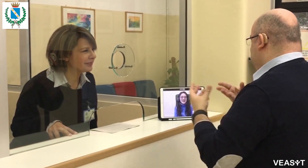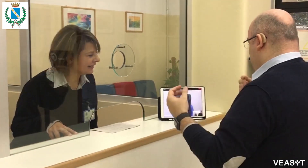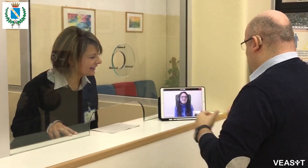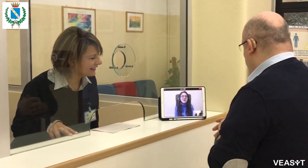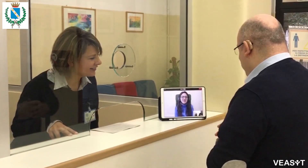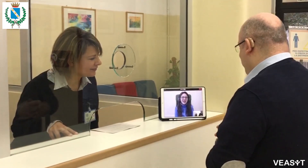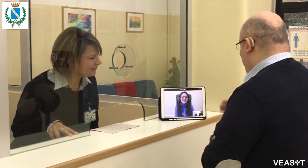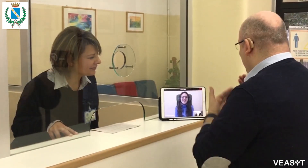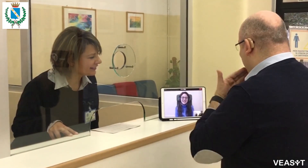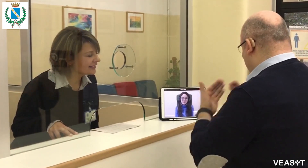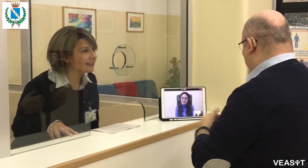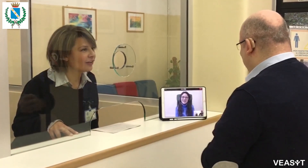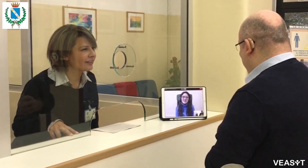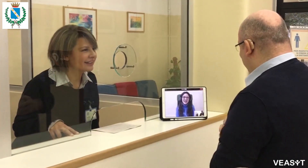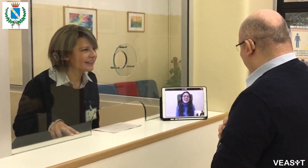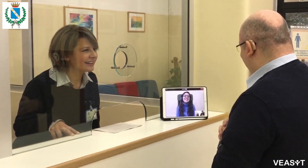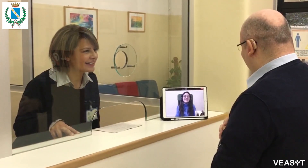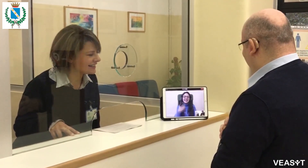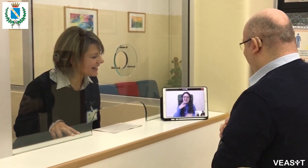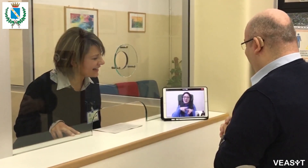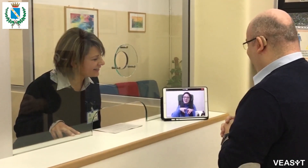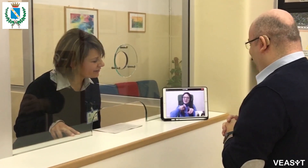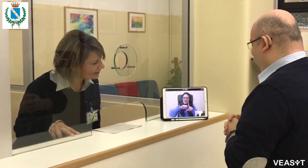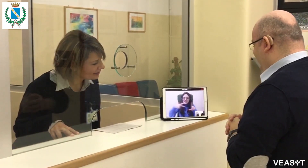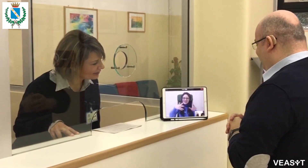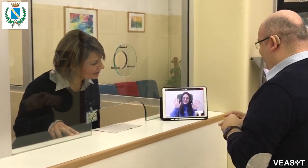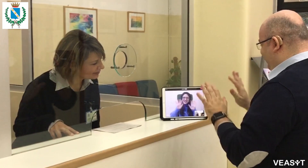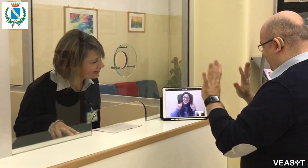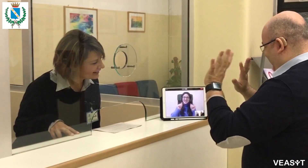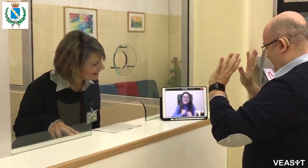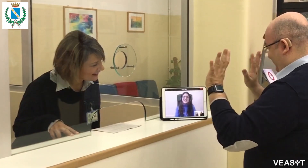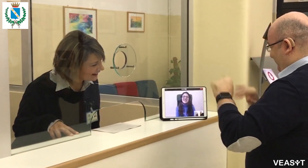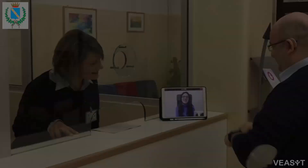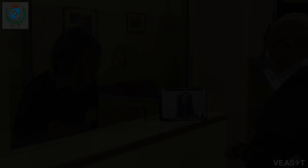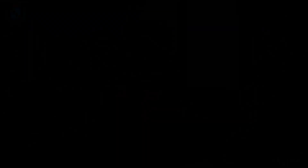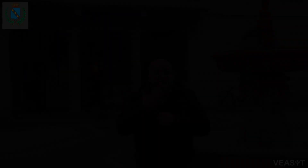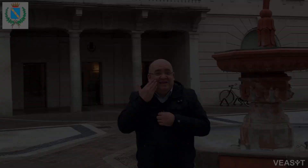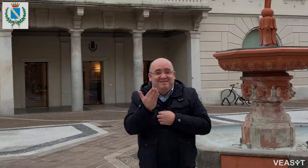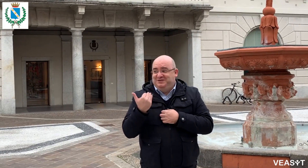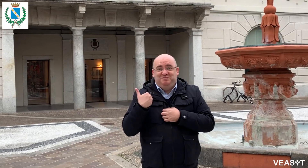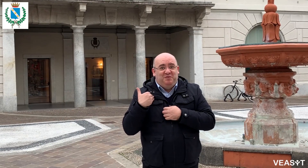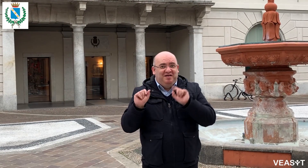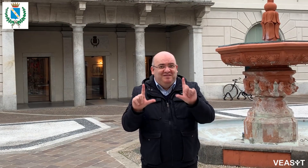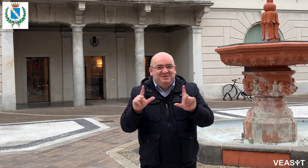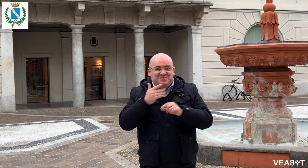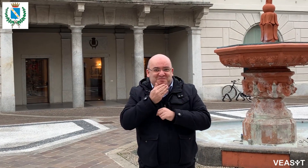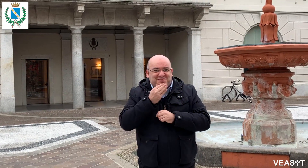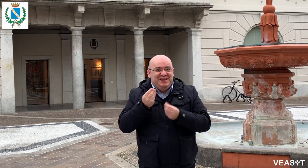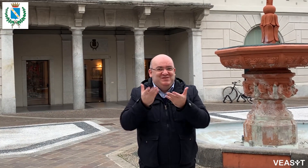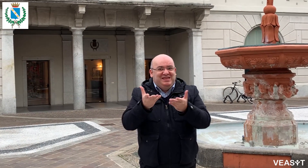Molto bene, perfetto, grazie Grazie Grazie per aver utilizzato VEASYT Live! arrivederci. Avete visto che bello?